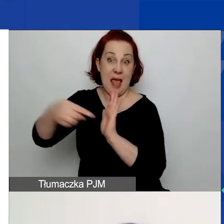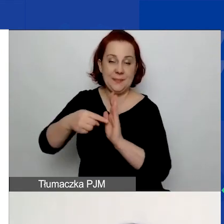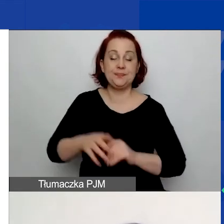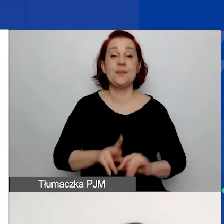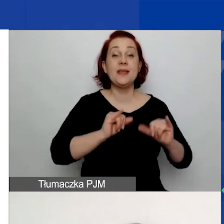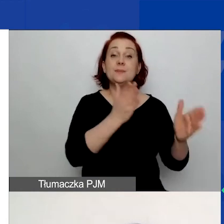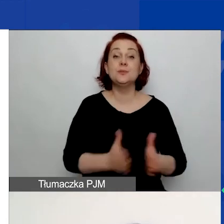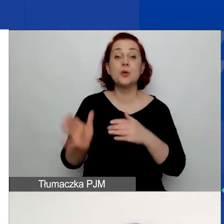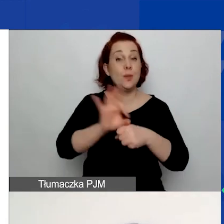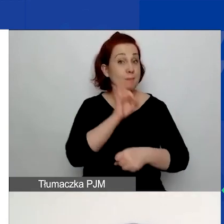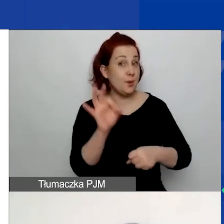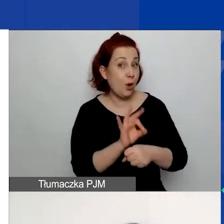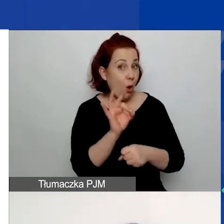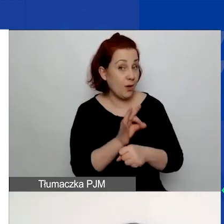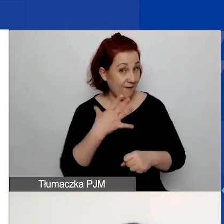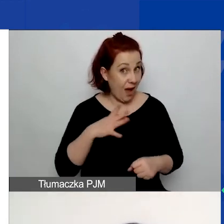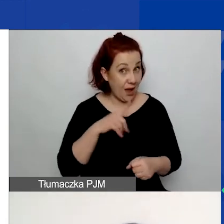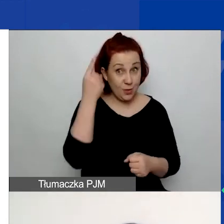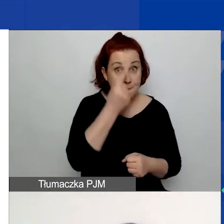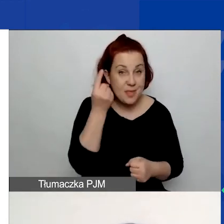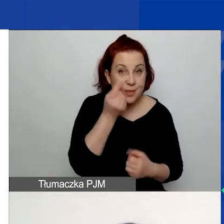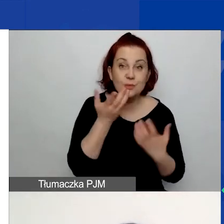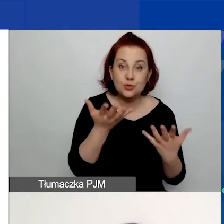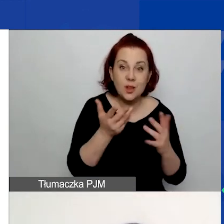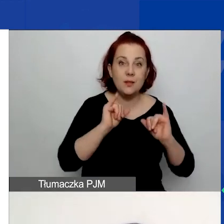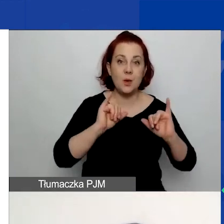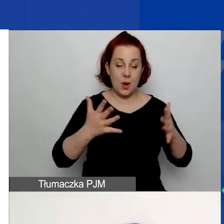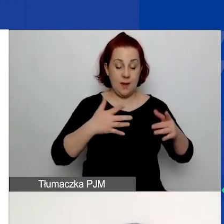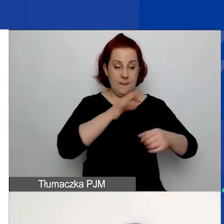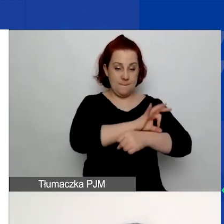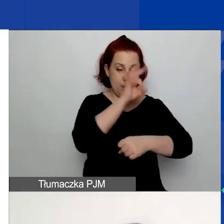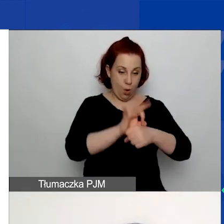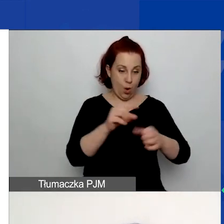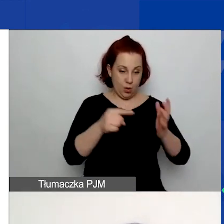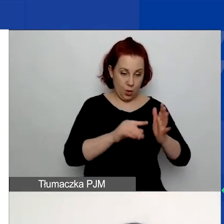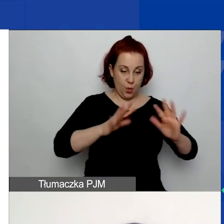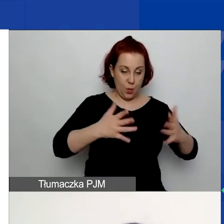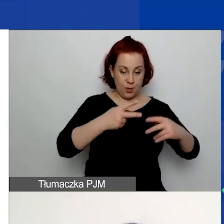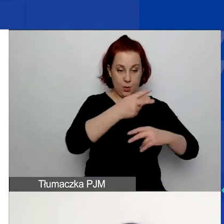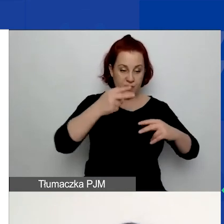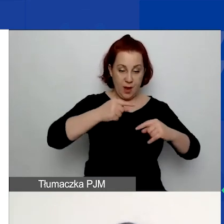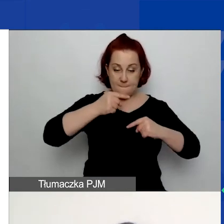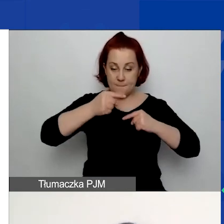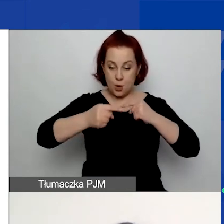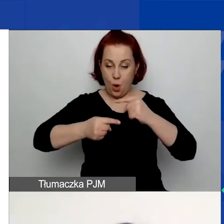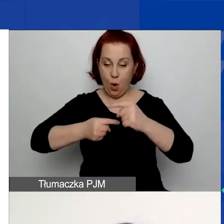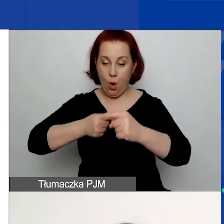myślcie o tym jako o procesie, który tutaj skrótowo opisałam.